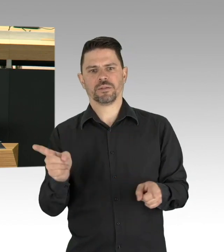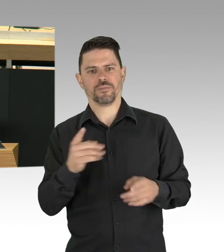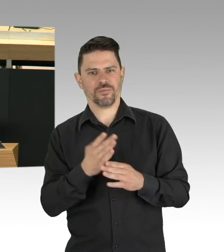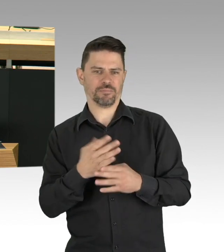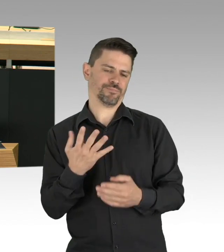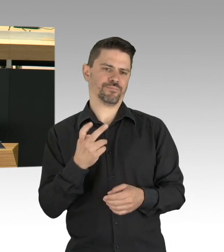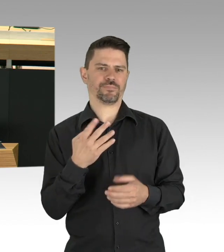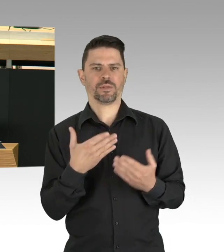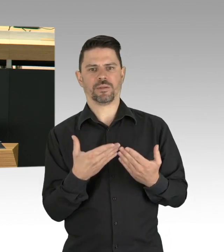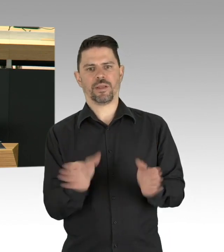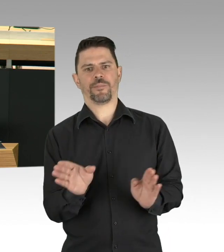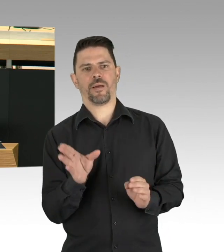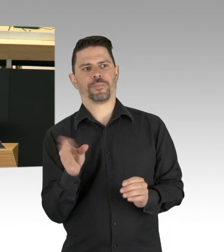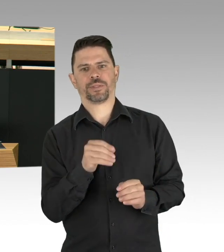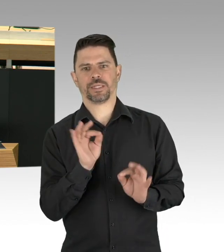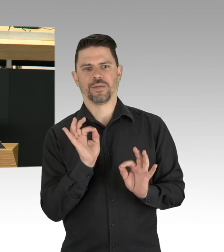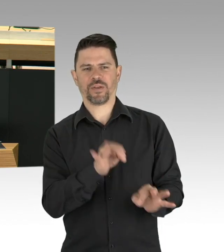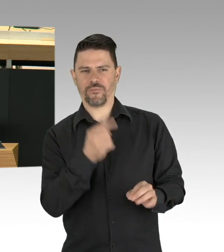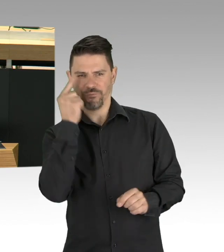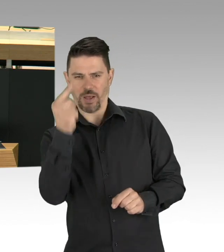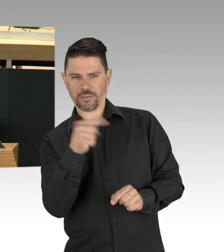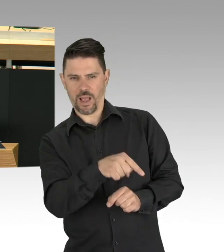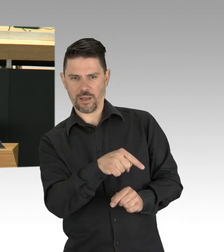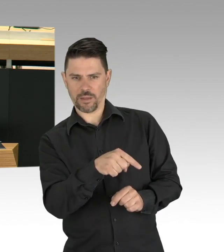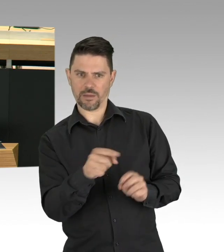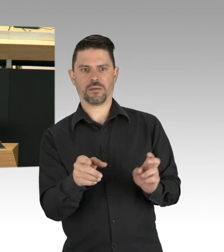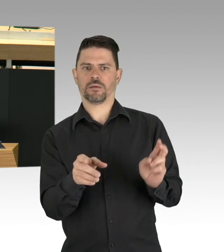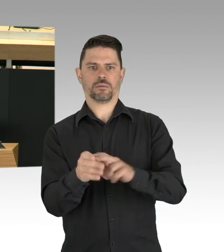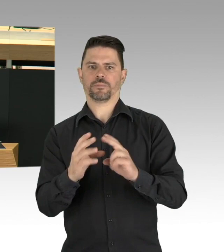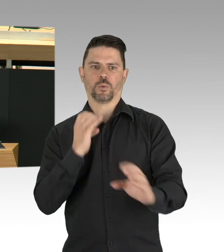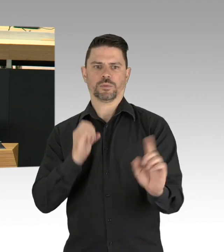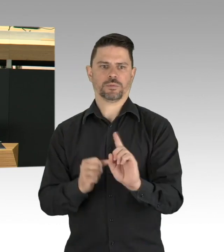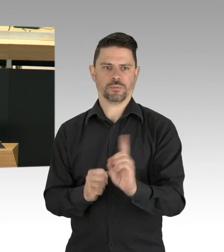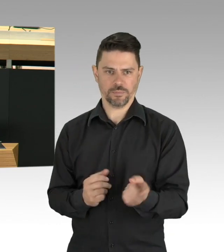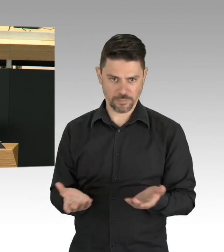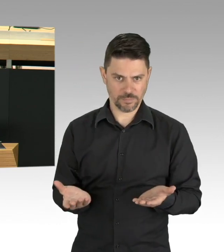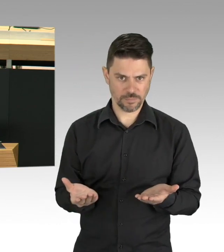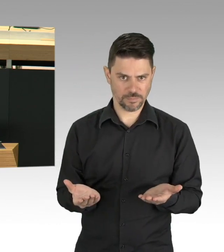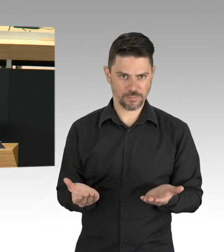Lassen wir sie an Maschinen hängend allein zurück, ohne Begleitung durch Angehörige?